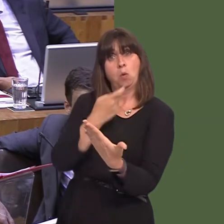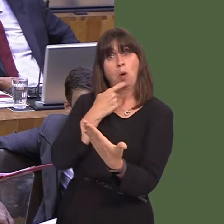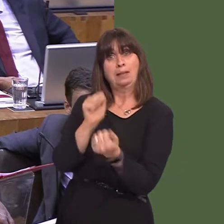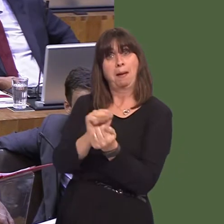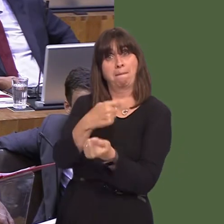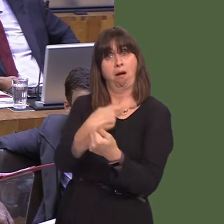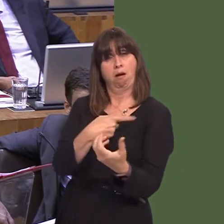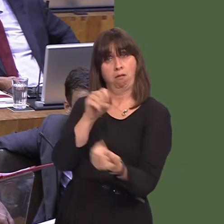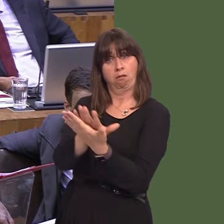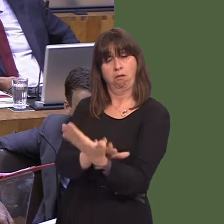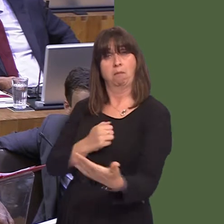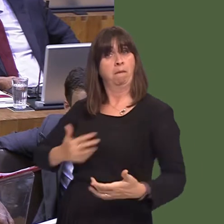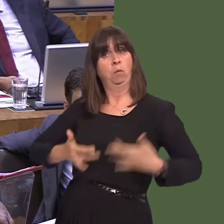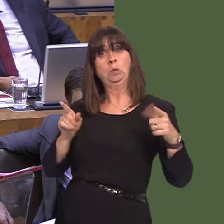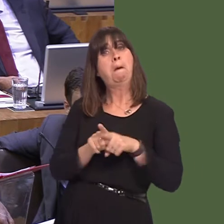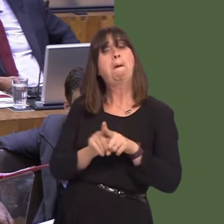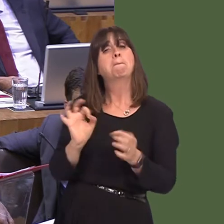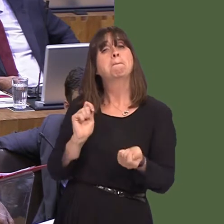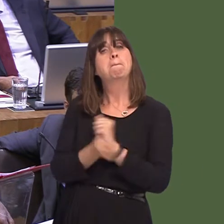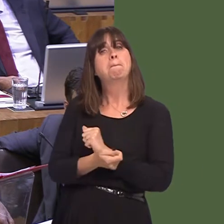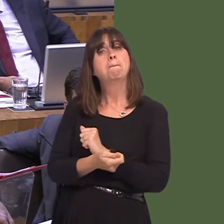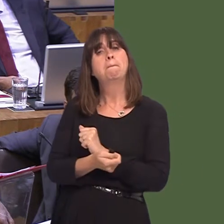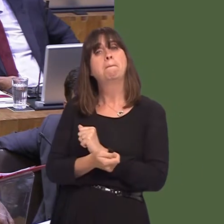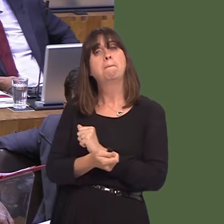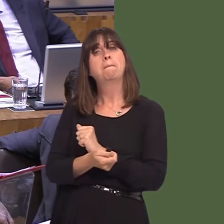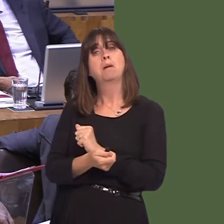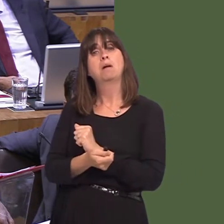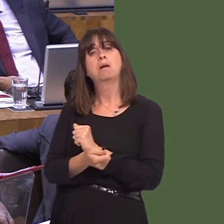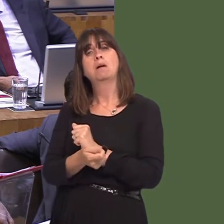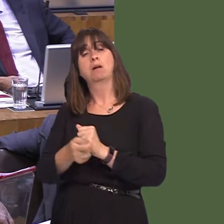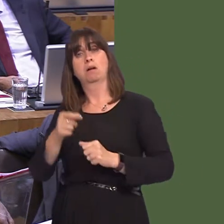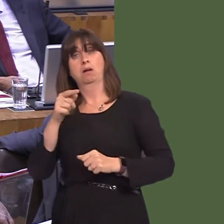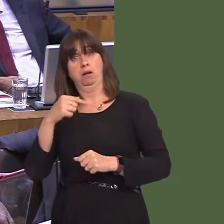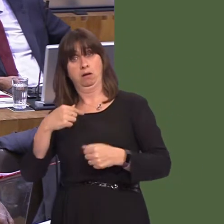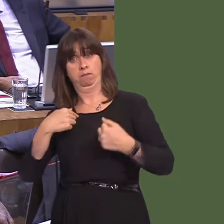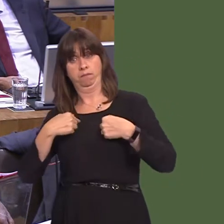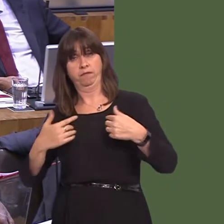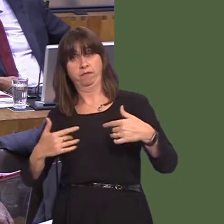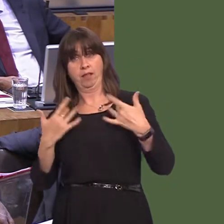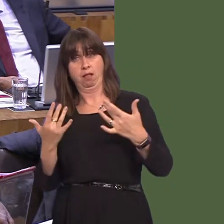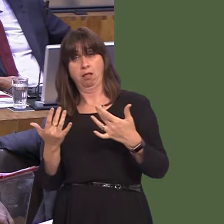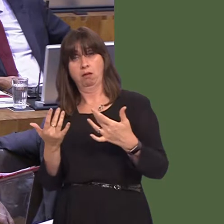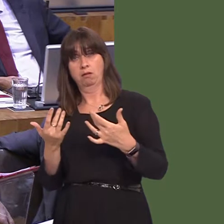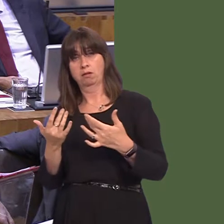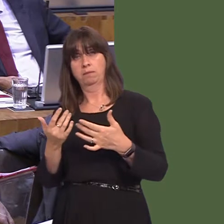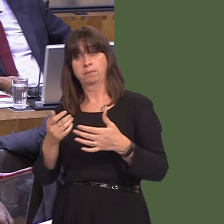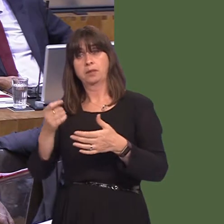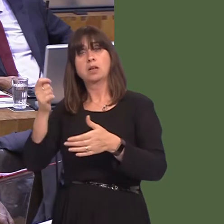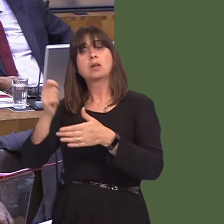belongs in the UK, which she does not believe; secondly, within the customs union, to my